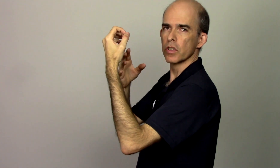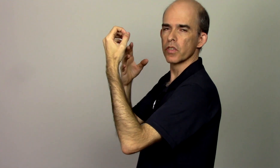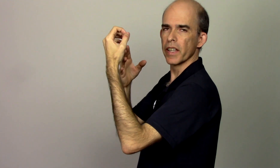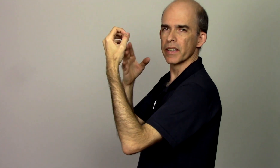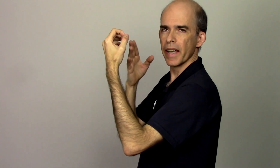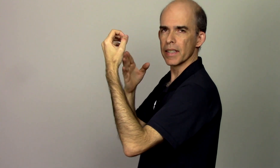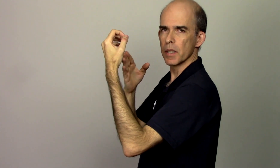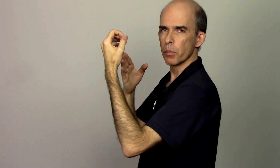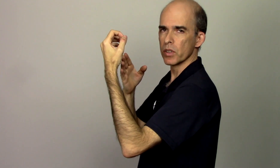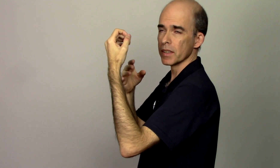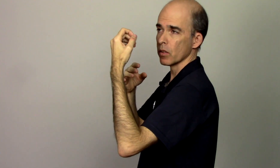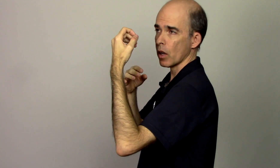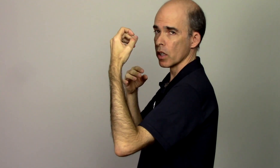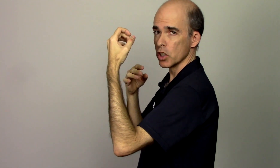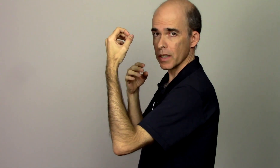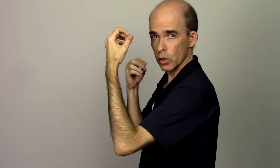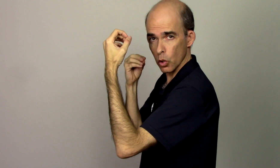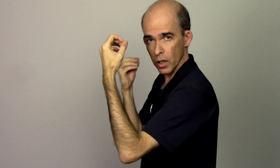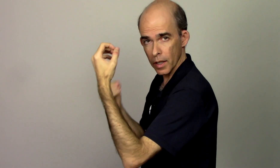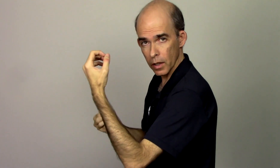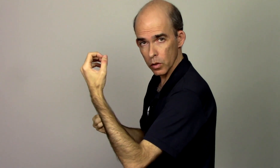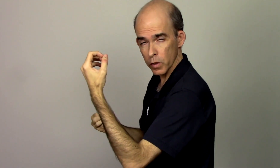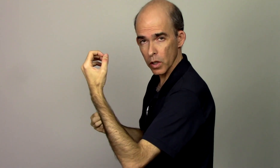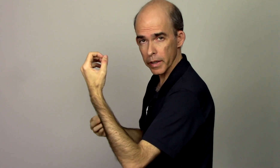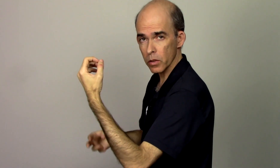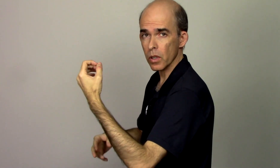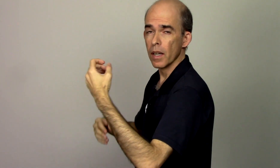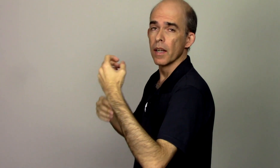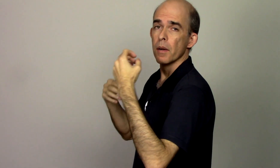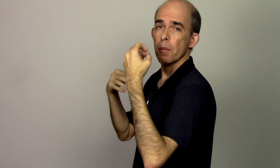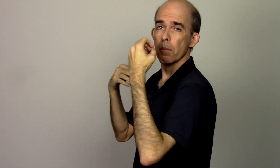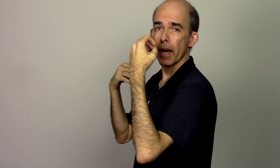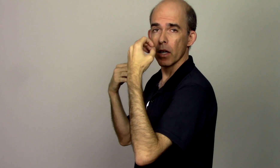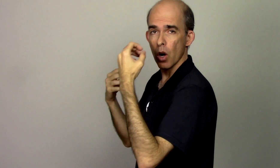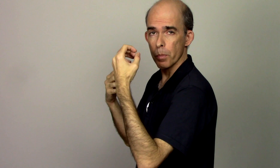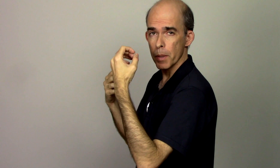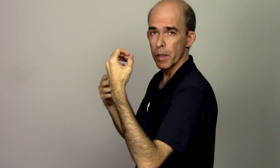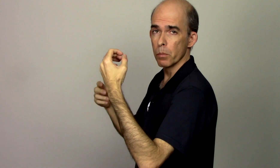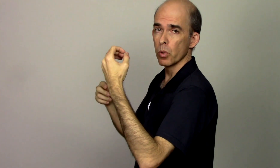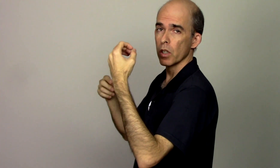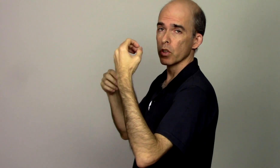tiver dessa posição na hora de estar tocando violino melhor pra mim porque eu